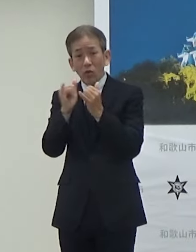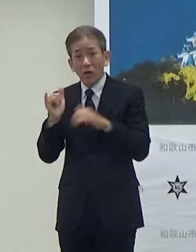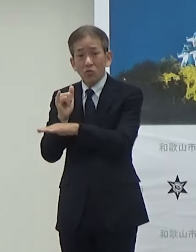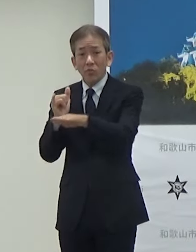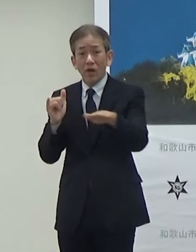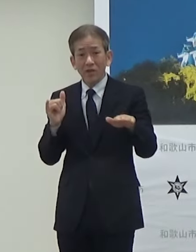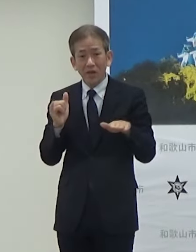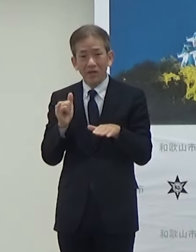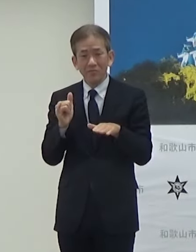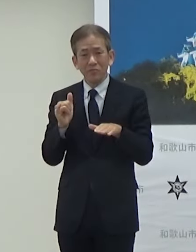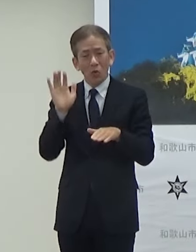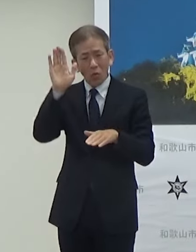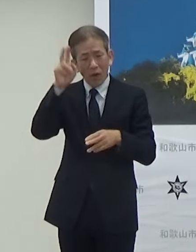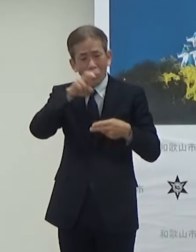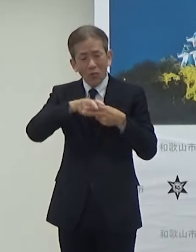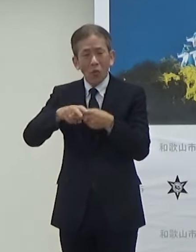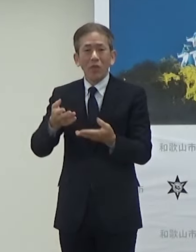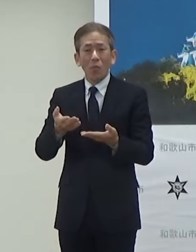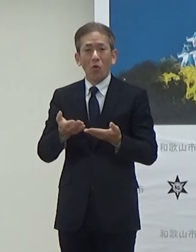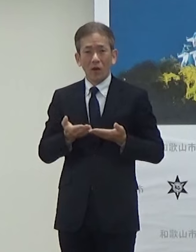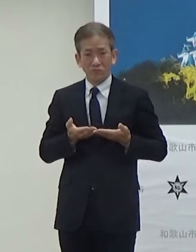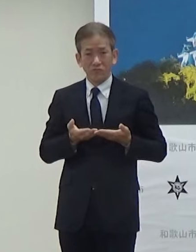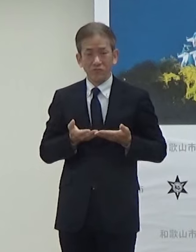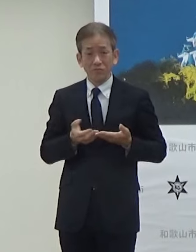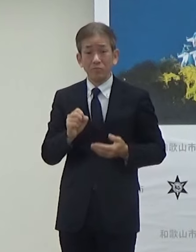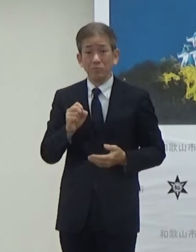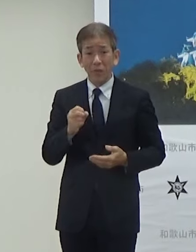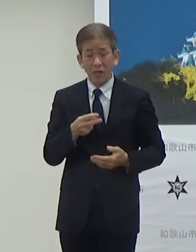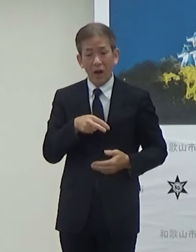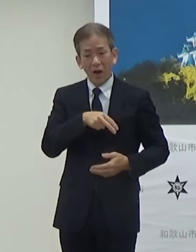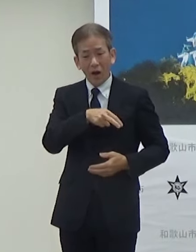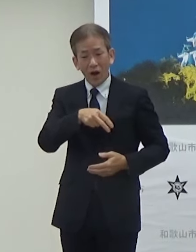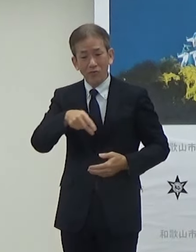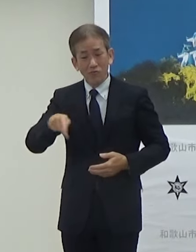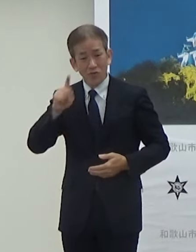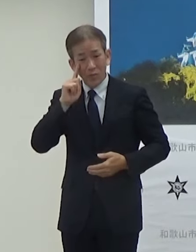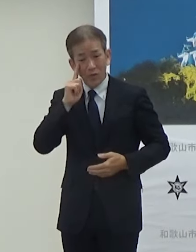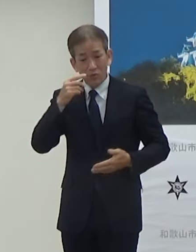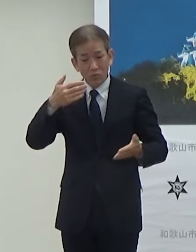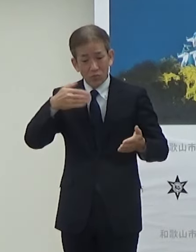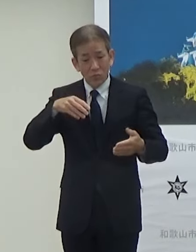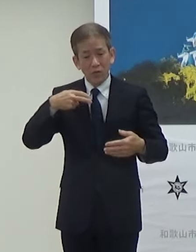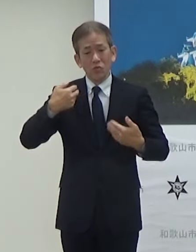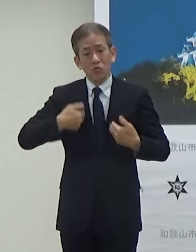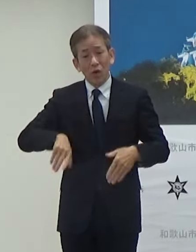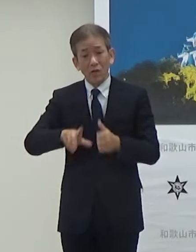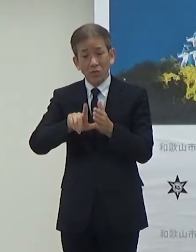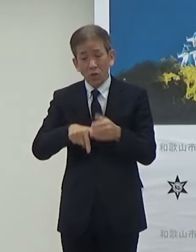将来乗っていただいてですねあるいは歩いていただいて途中で疲れた方も乗っていただける